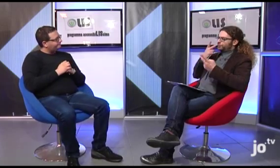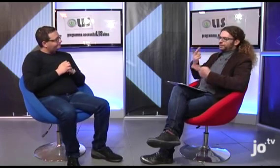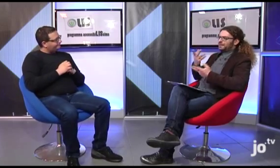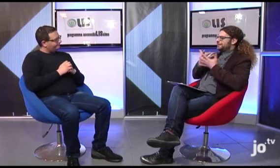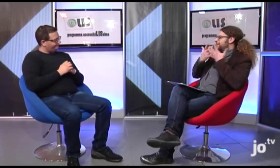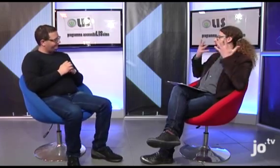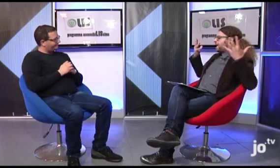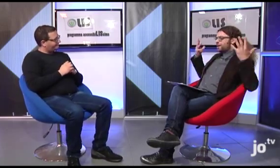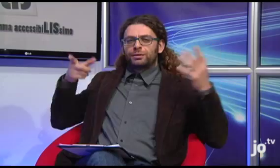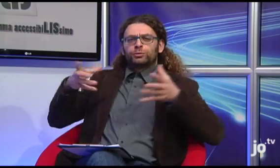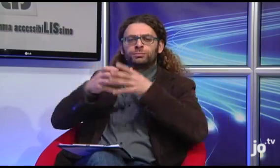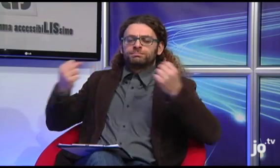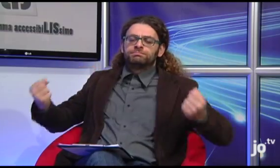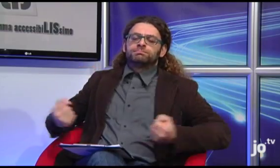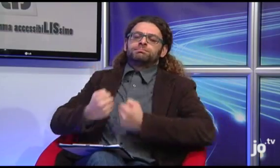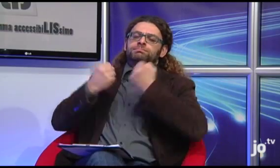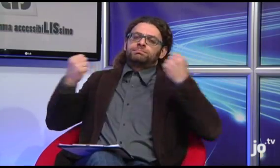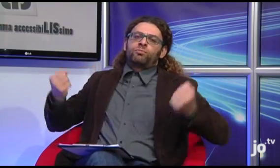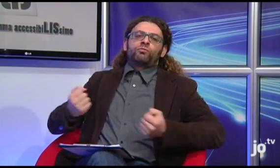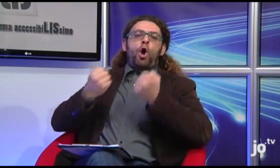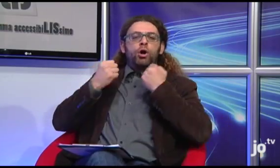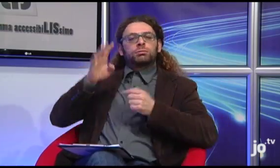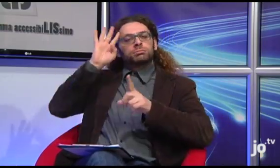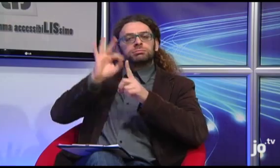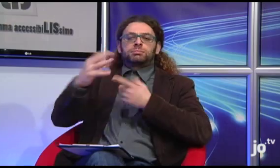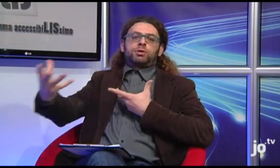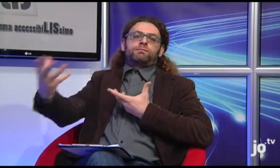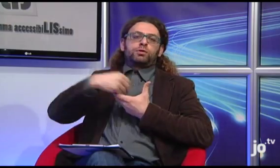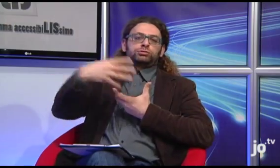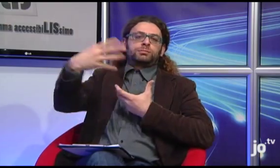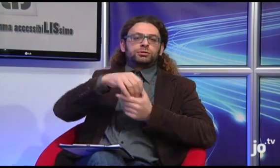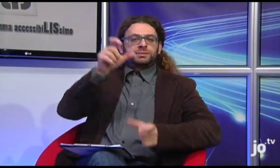Credo sia chiaro quanto questo gruppo si impegni in iniziative volte a coinvolgere le persone sorde